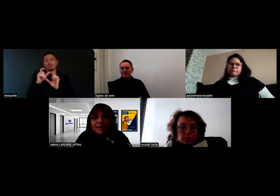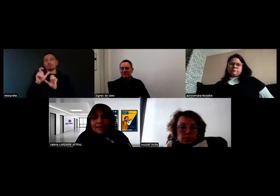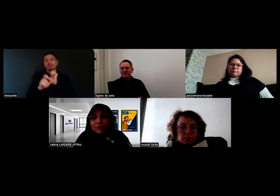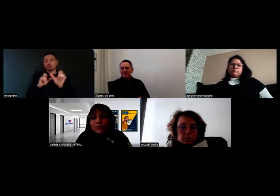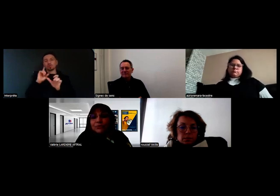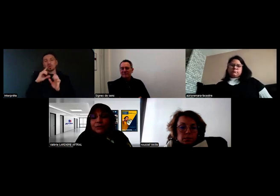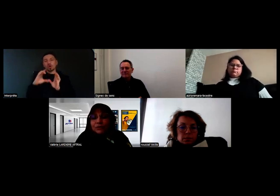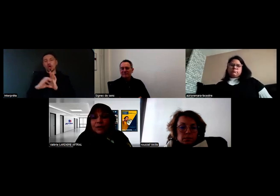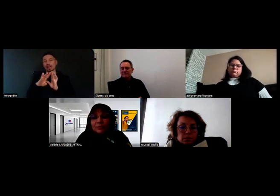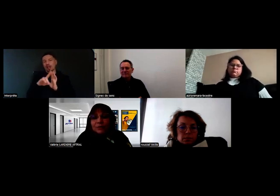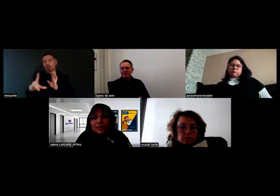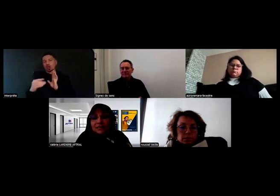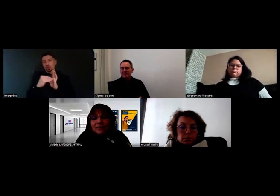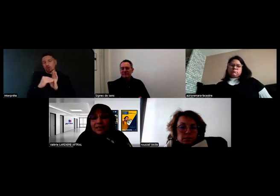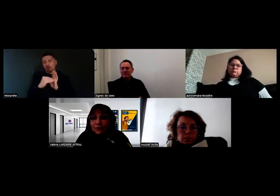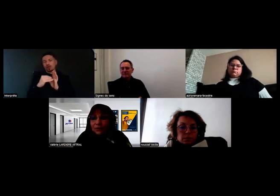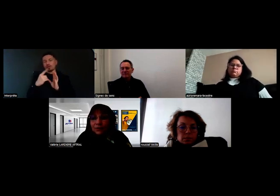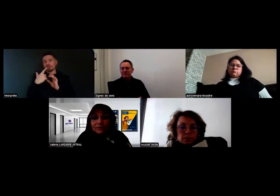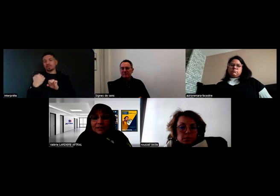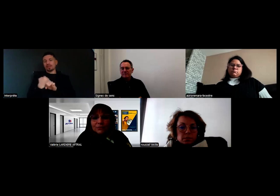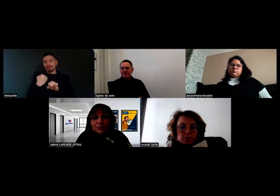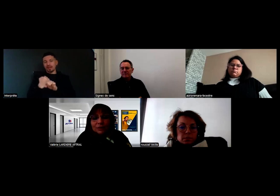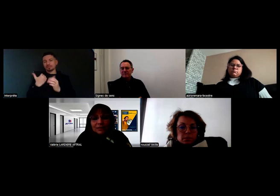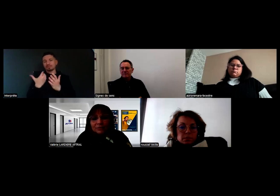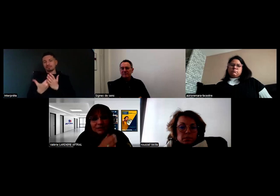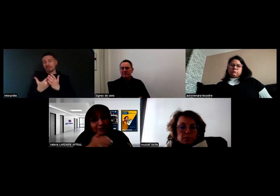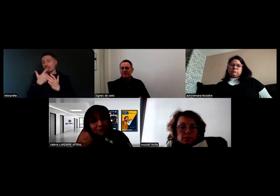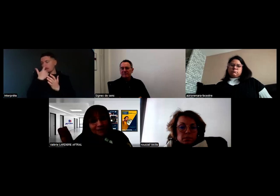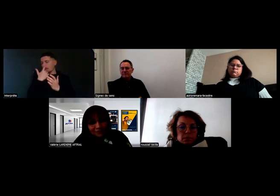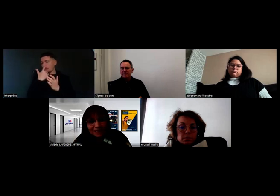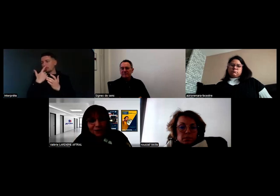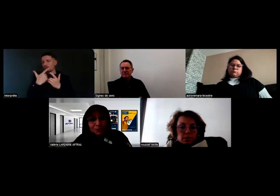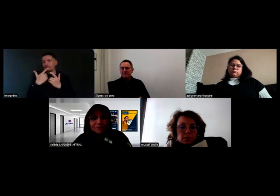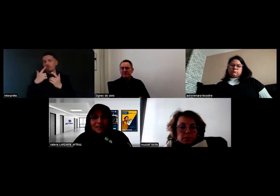C'est un travail là encore avec différentes vérifications